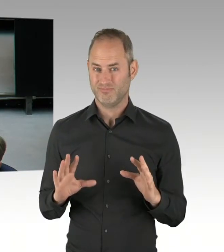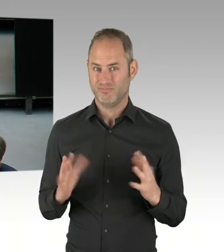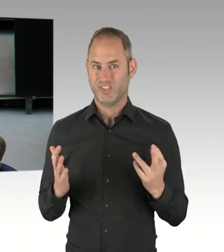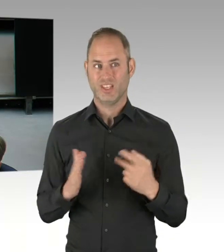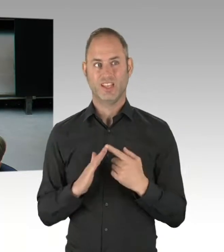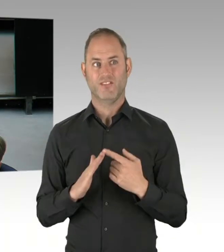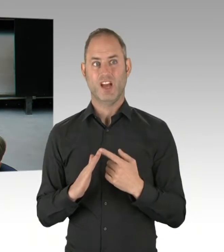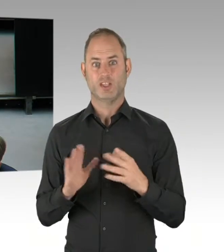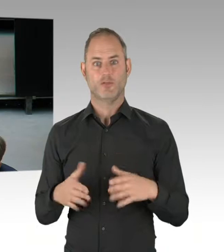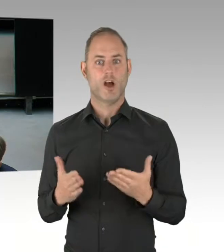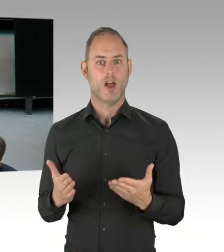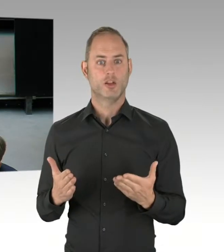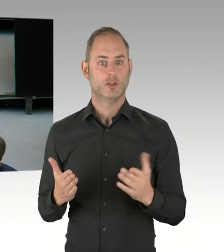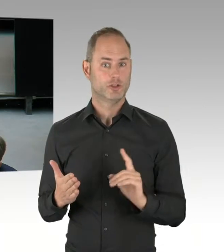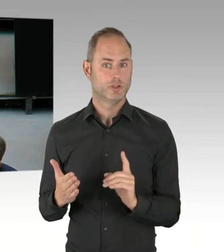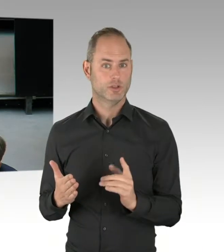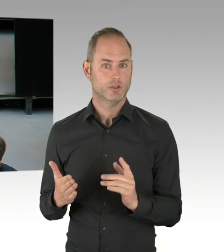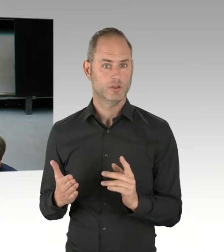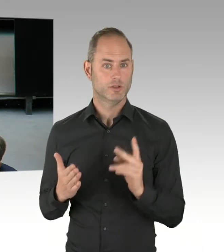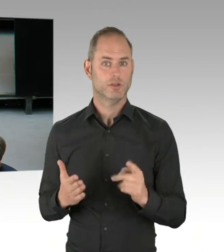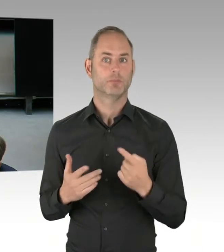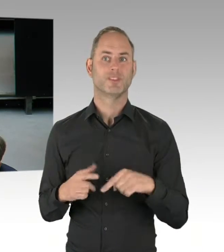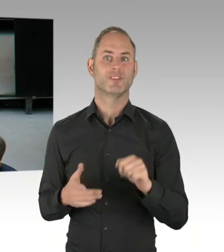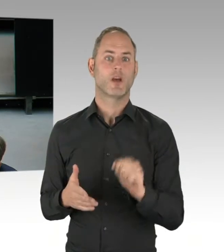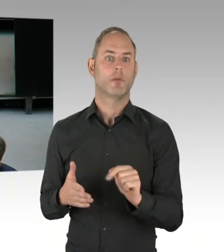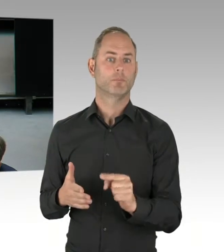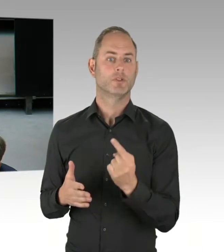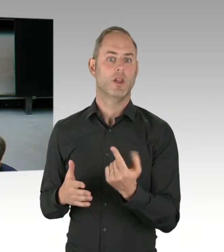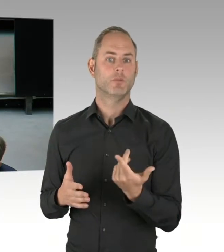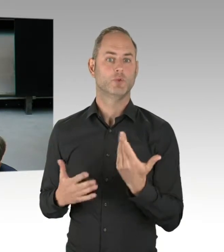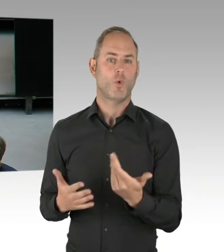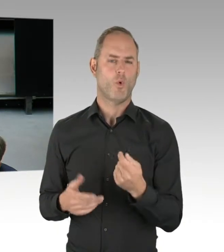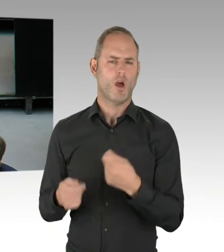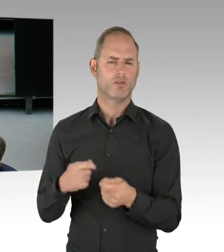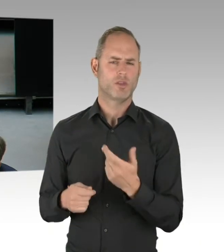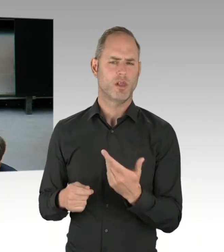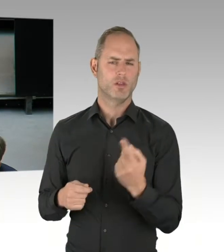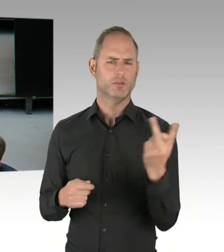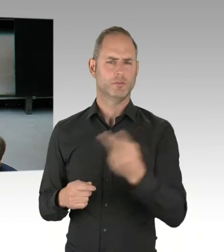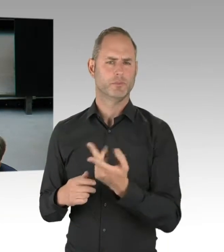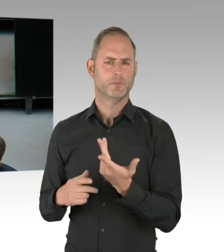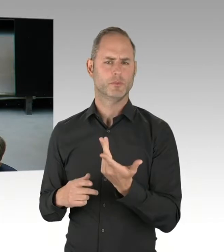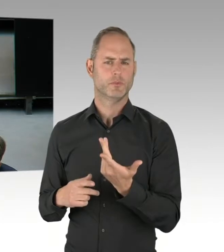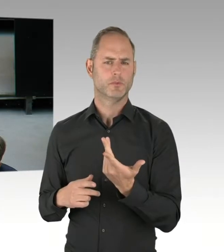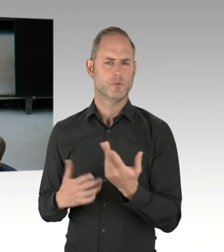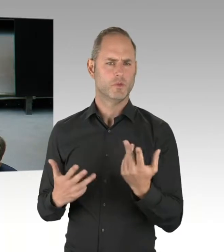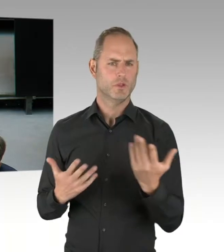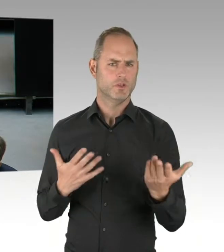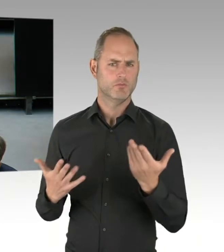wie sie jetzt handelt. Und ist es nicht ein Hinweis dafür, dass Sie endlich mal gefordert wären, einem außer Rand und Band geratenen Bezirksamt